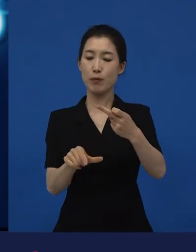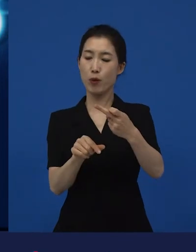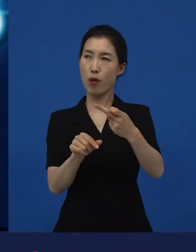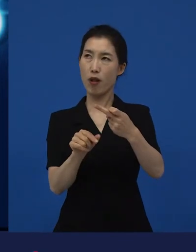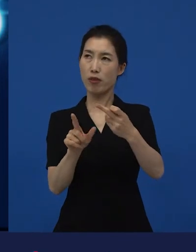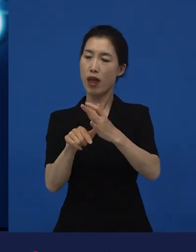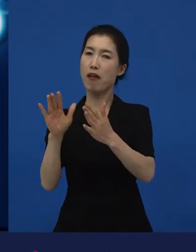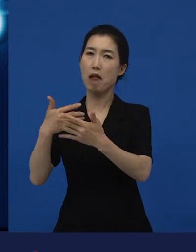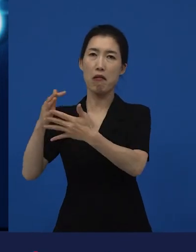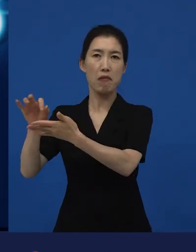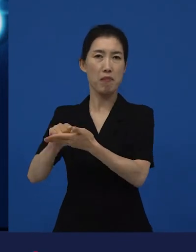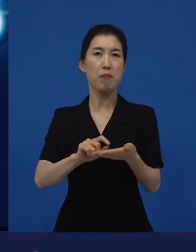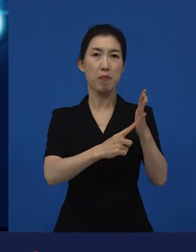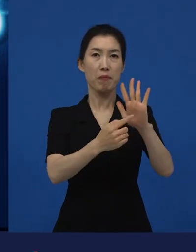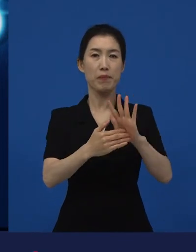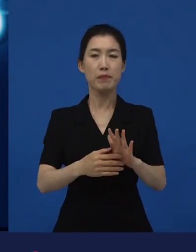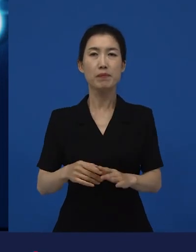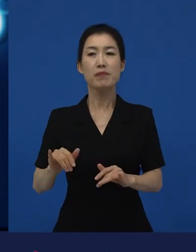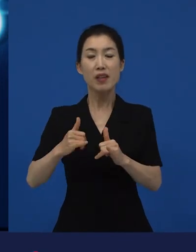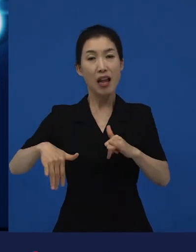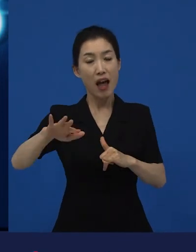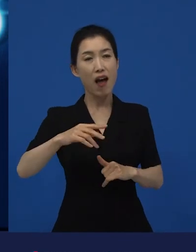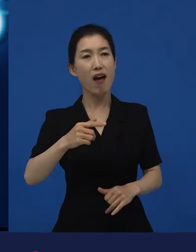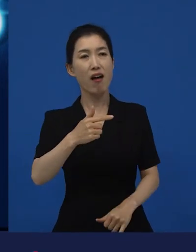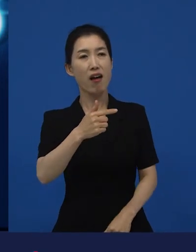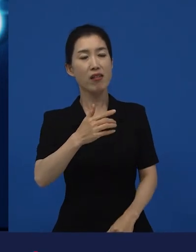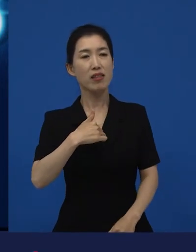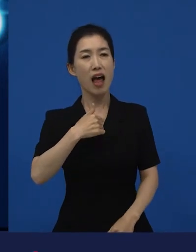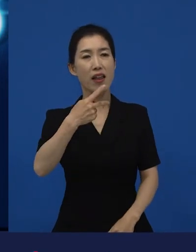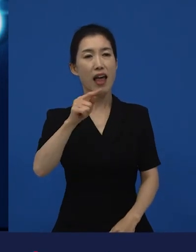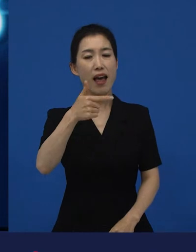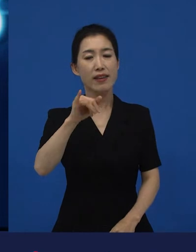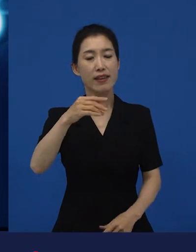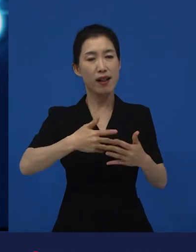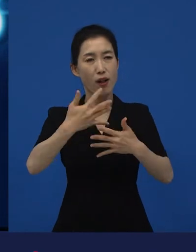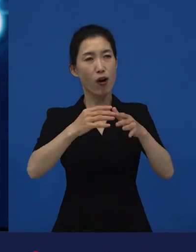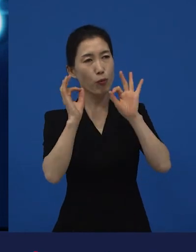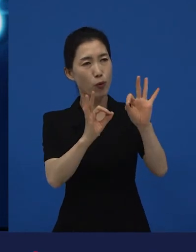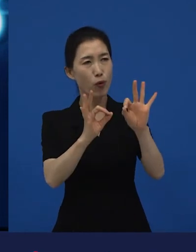그때 를 보면서 많은 사람들이 너무 슬프기도 했고,